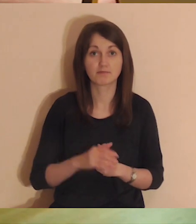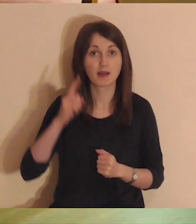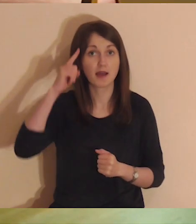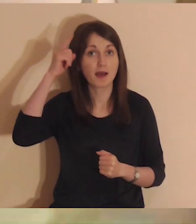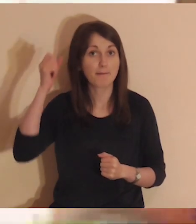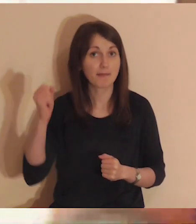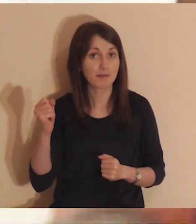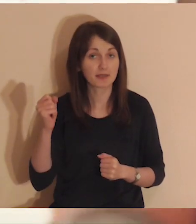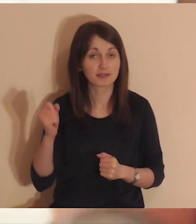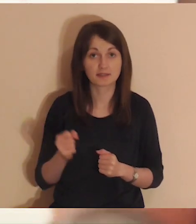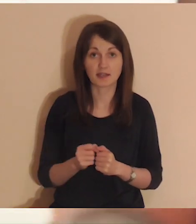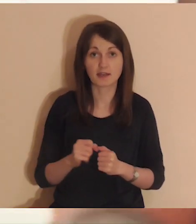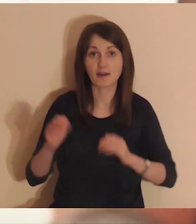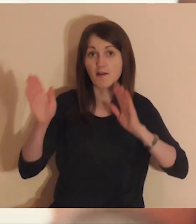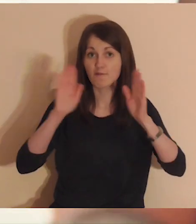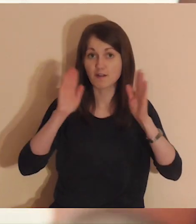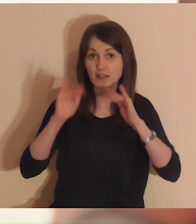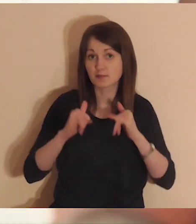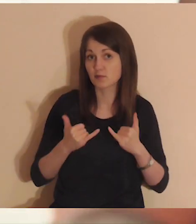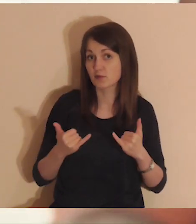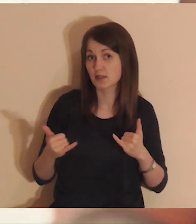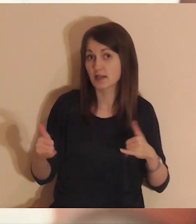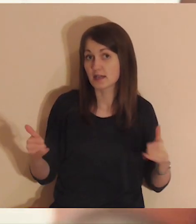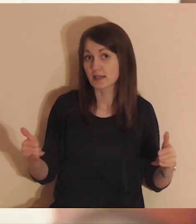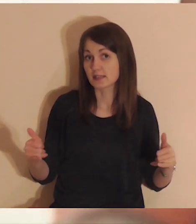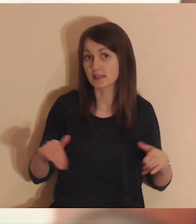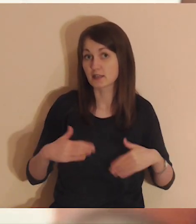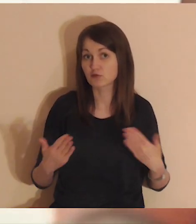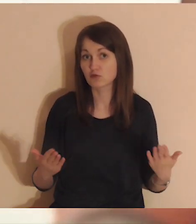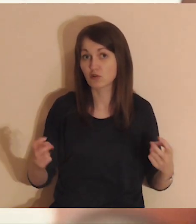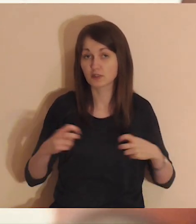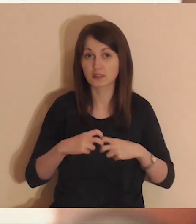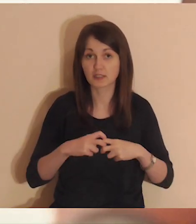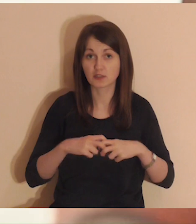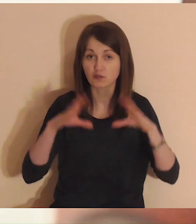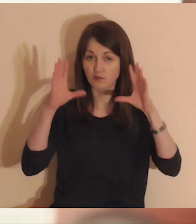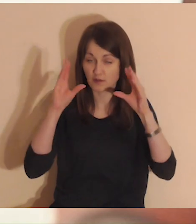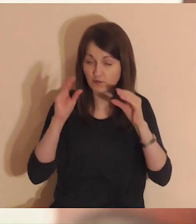Pamiętaj, aby wyłączyć Facebook oraz inne strony internetowe,